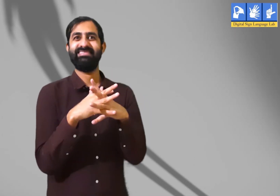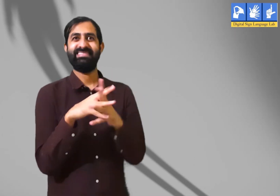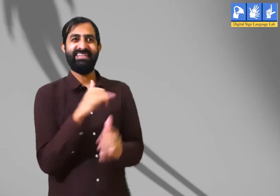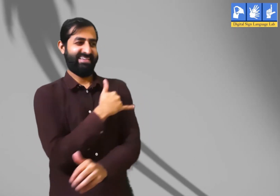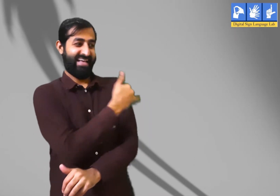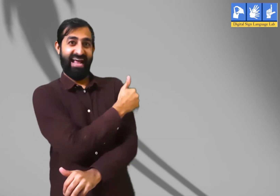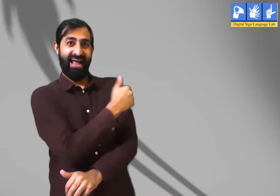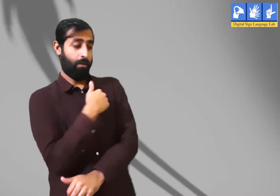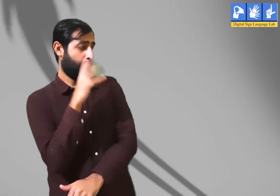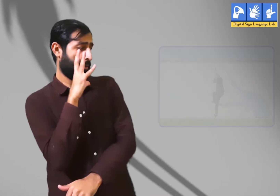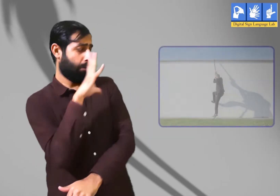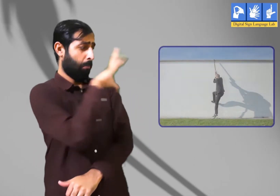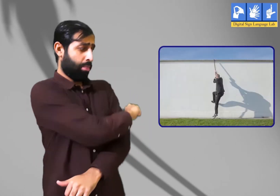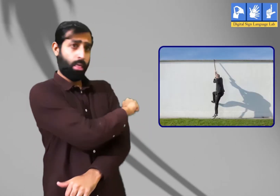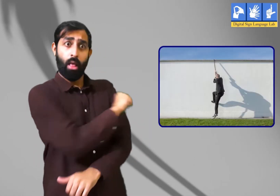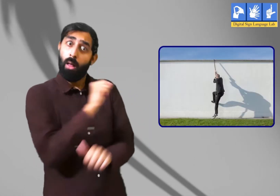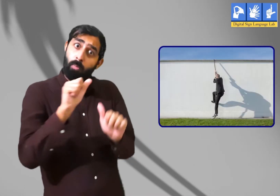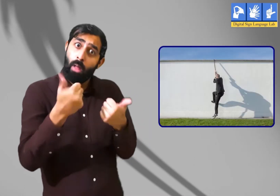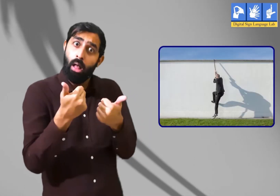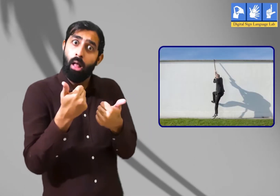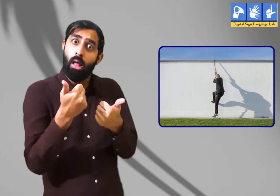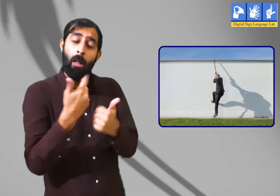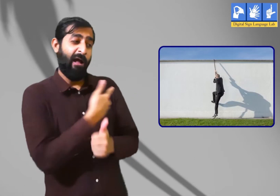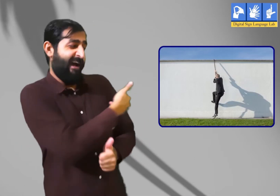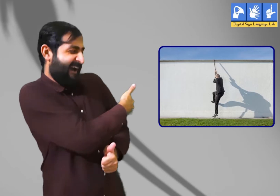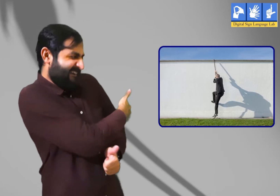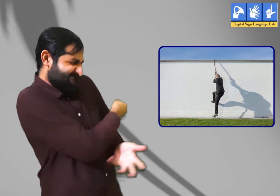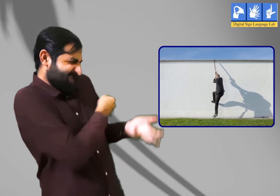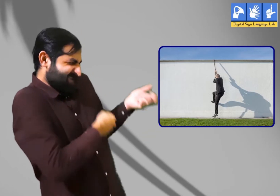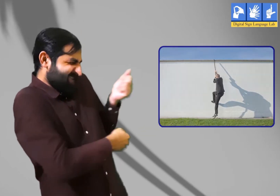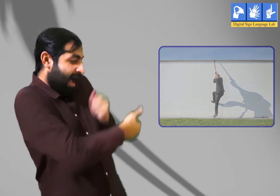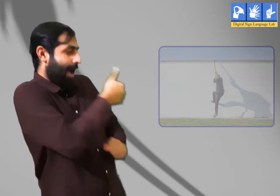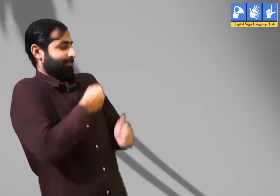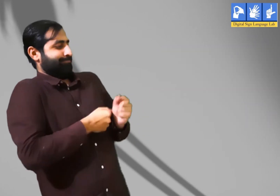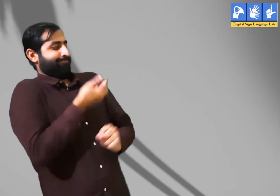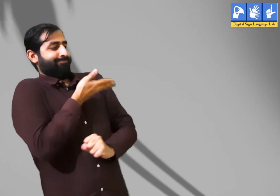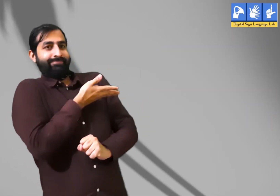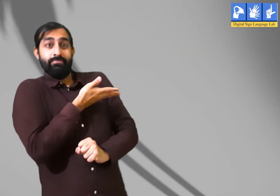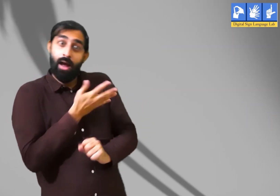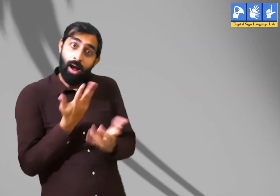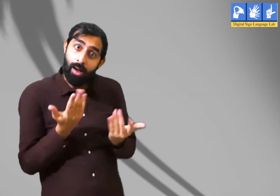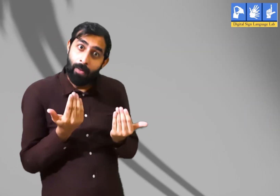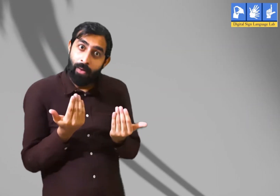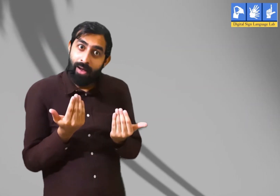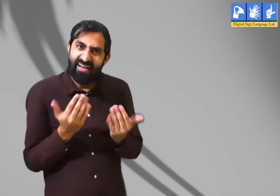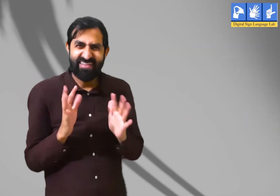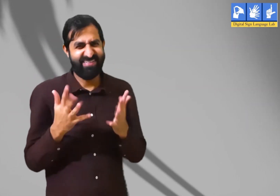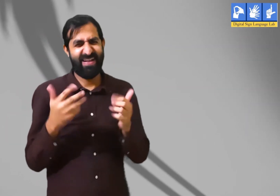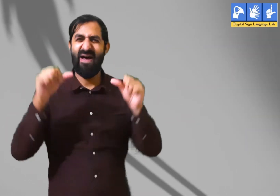छाया को क्या हम छू सकते हैं ? क्या हम उसे पकड़ सकते हैं ?